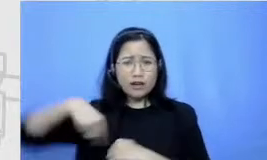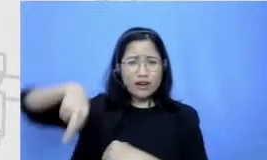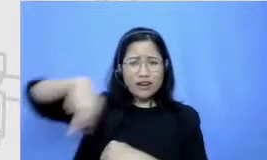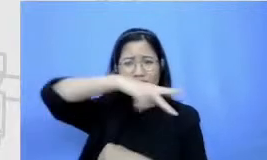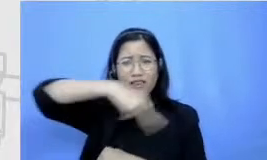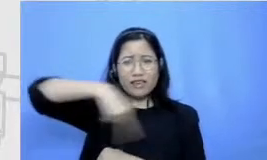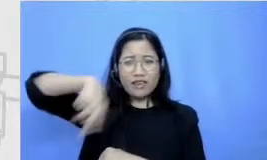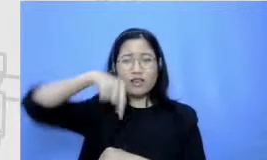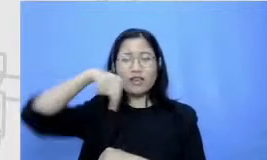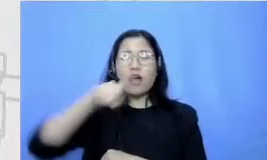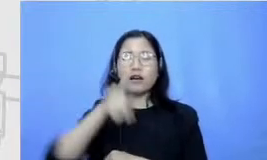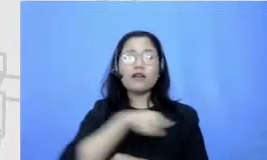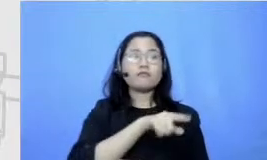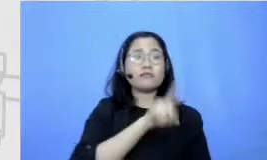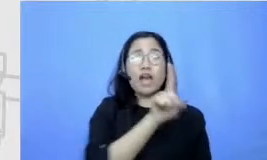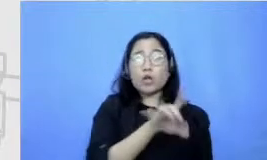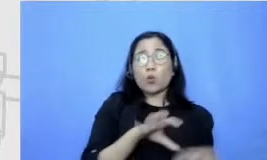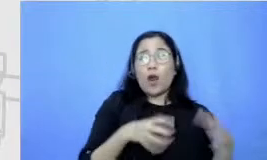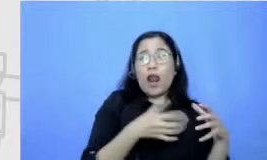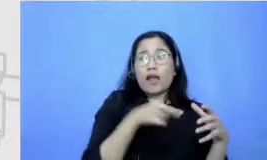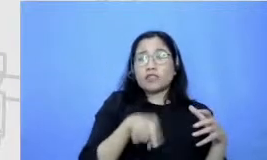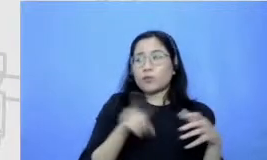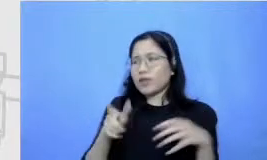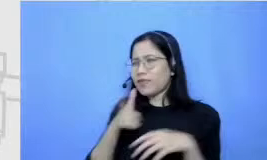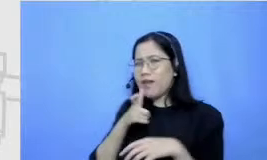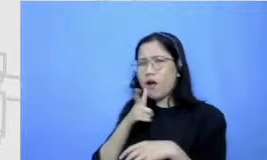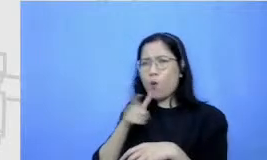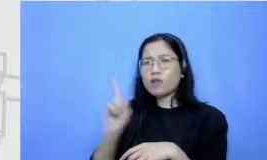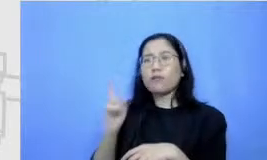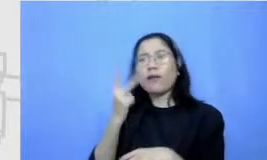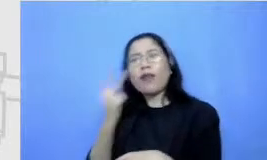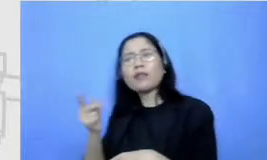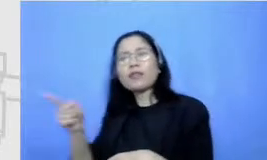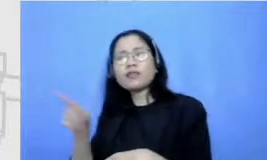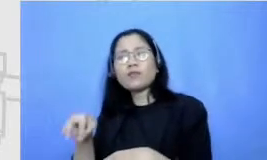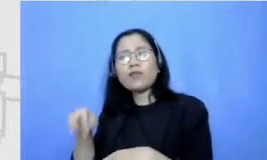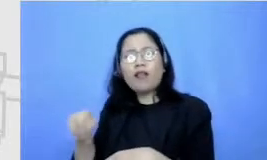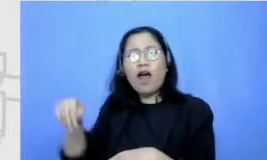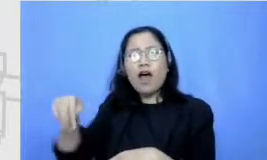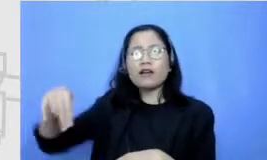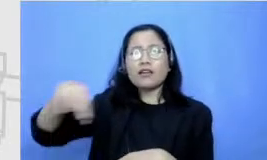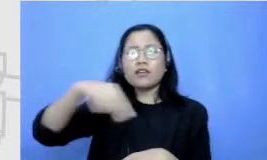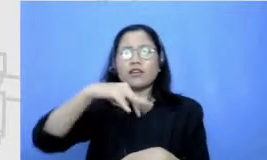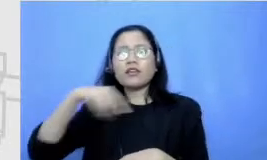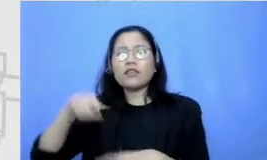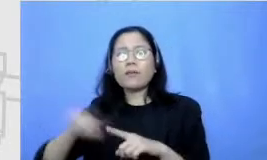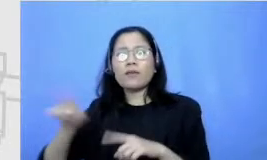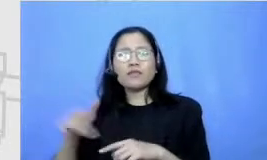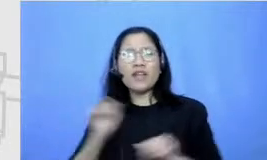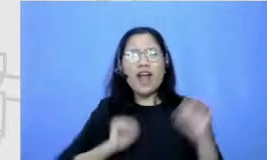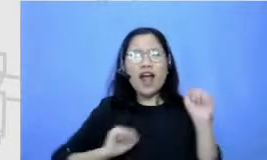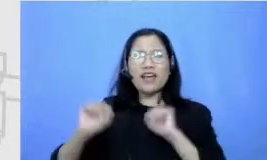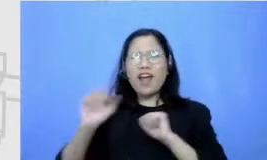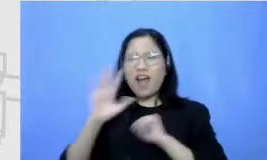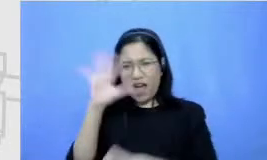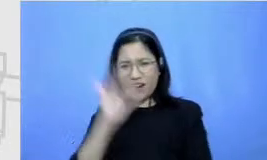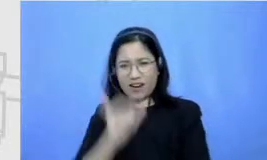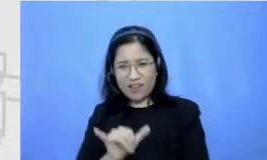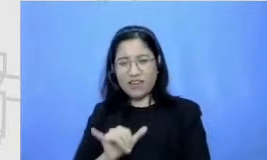kelas karena lariku gayanya aneh atau jelek gitu tapi justru malah sekarang nih tiga bulan terakhir